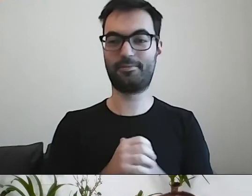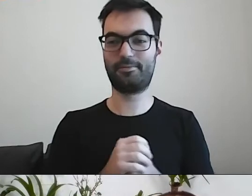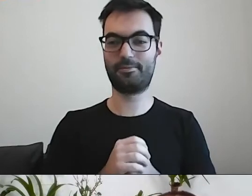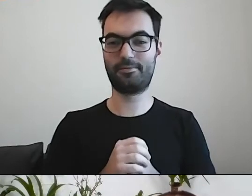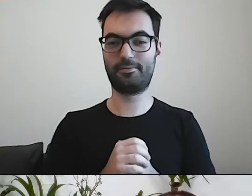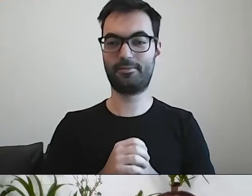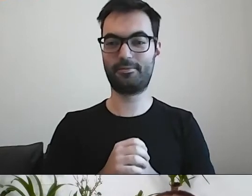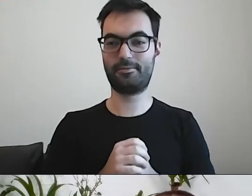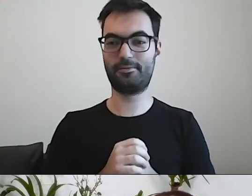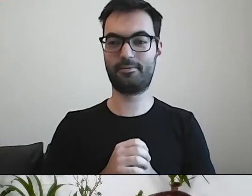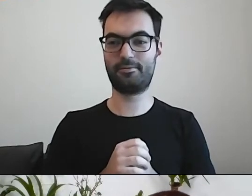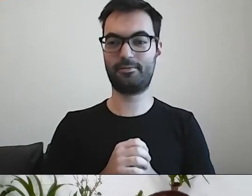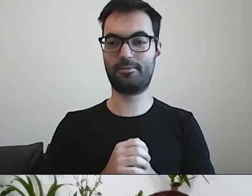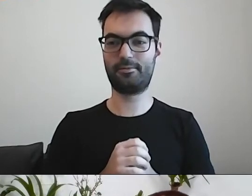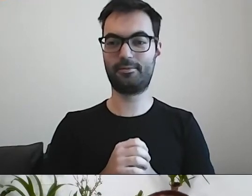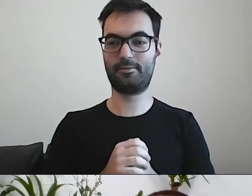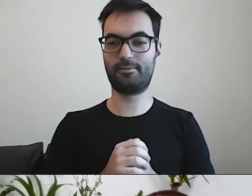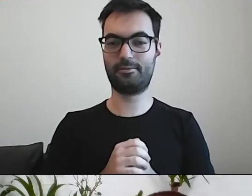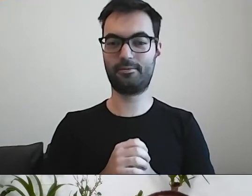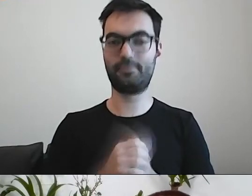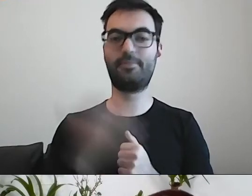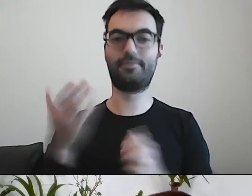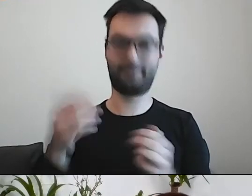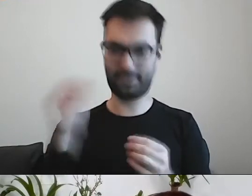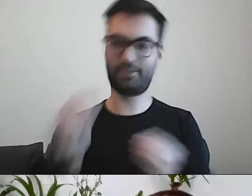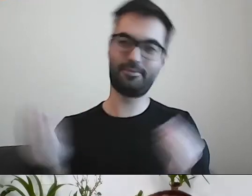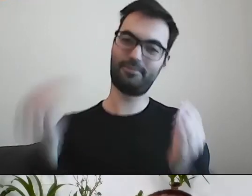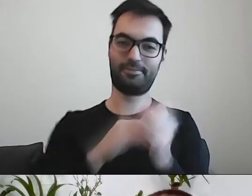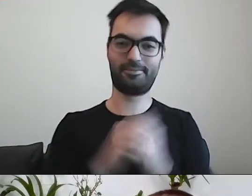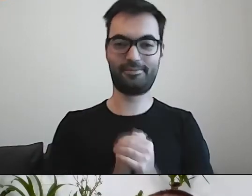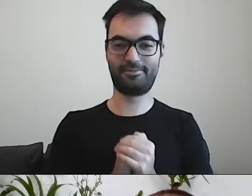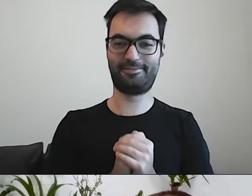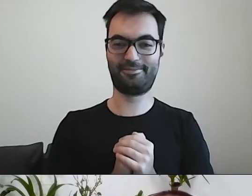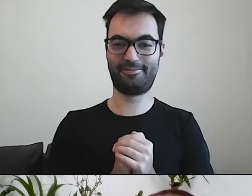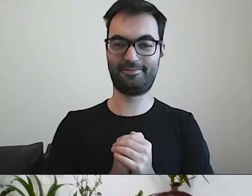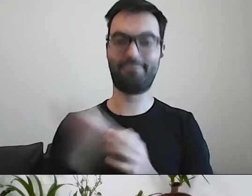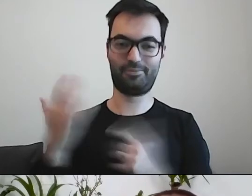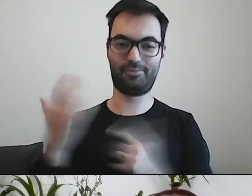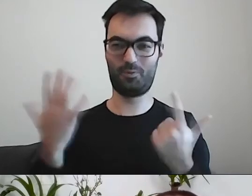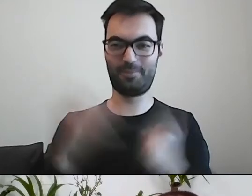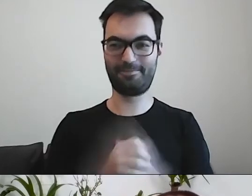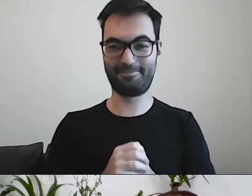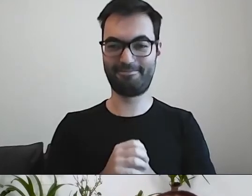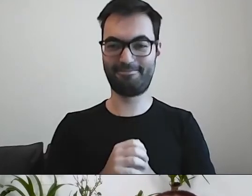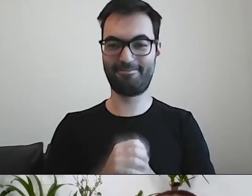PAWEŁ: Można dokonać nabycia na drodze przeprowadzenia transakcji kupna-sprzedaży.